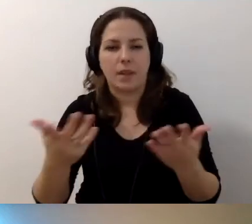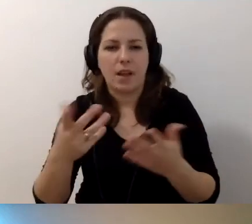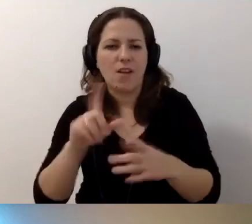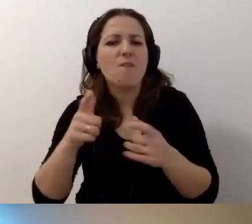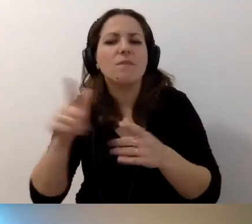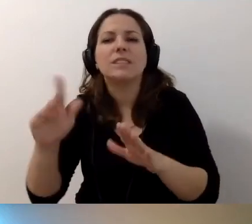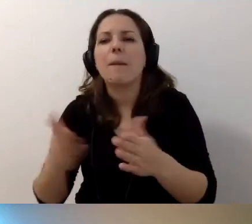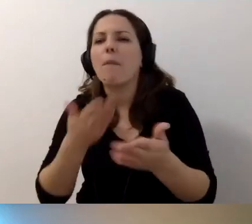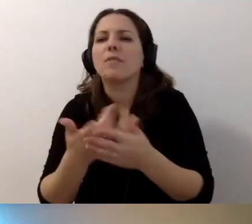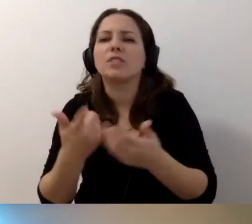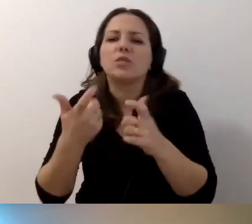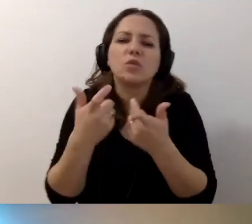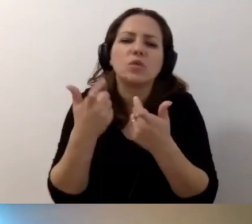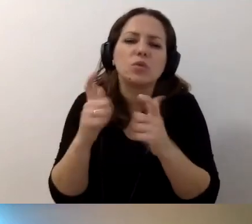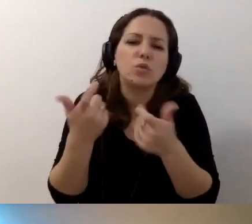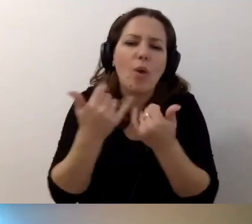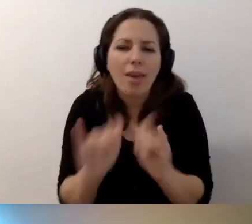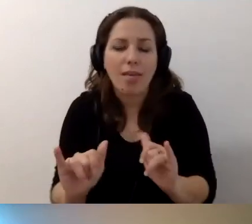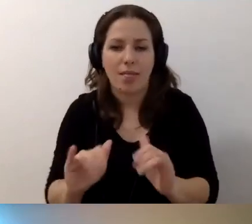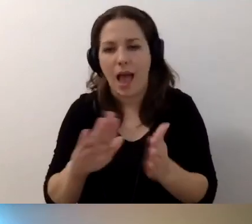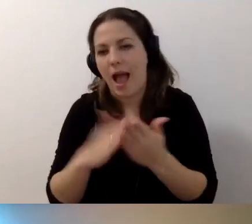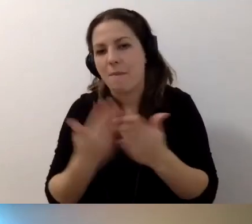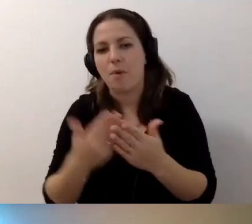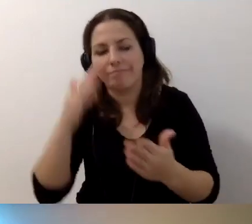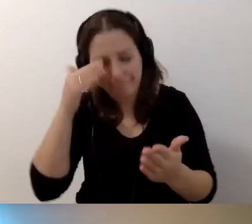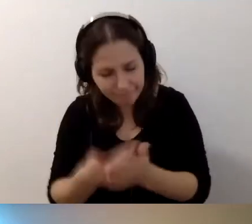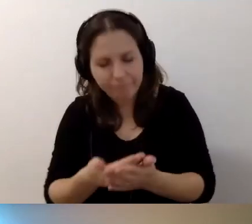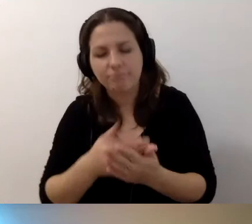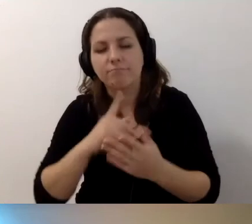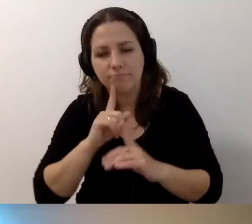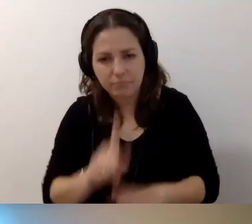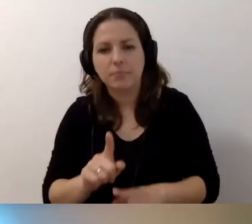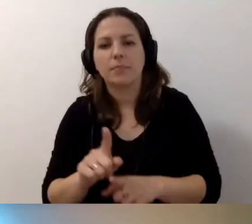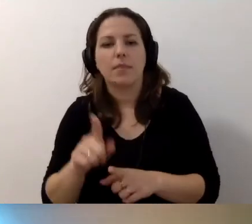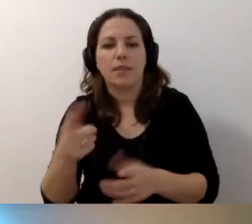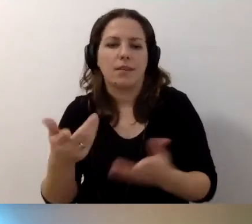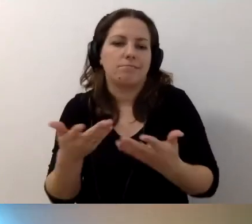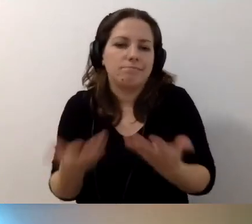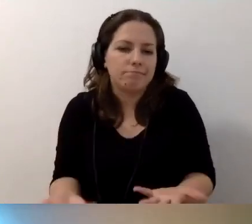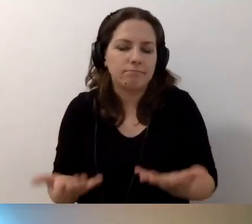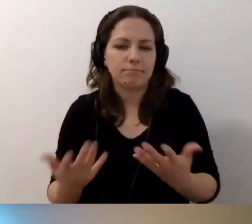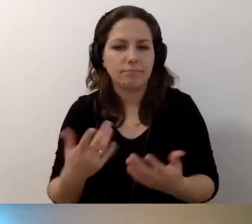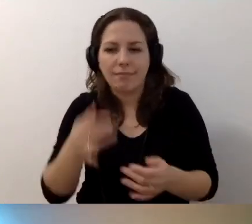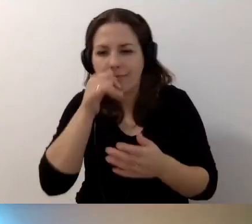czy jesteście w stanie cokolwiek zaproponować. Albo przyznajecie, że nie dajecie rady tego udostępnić